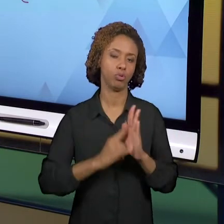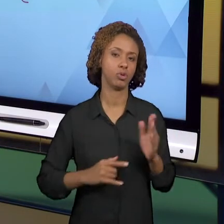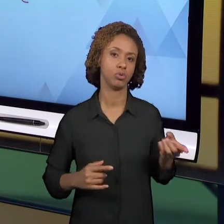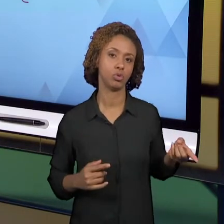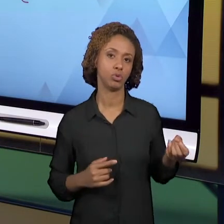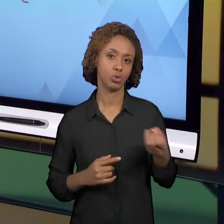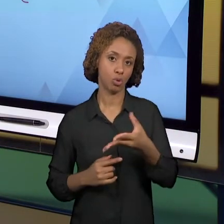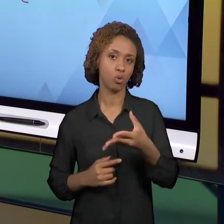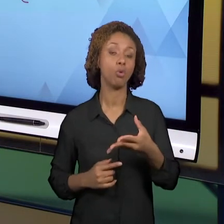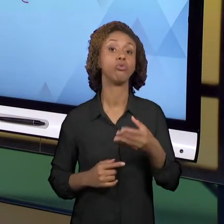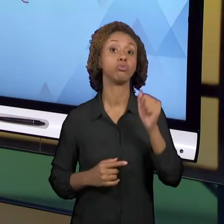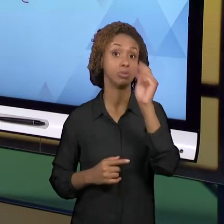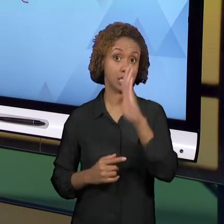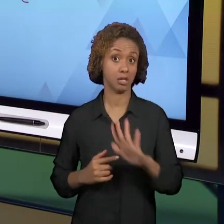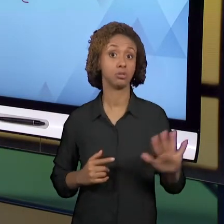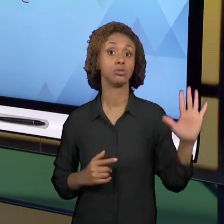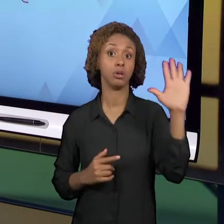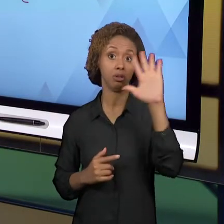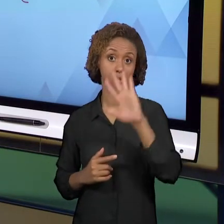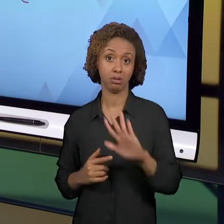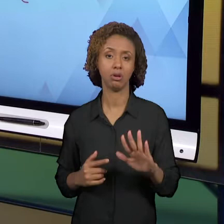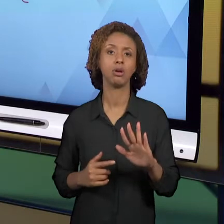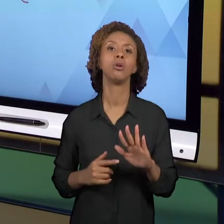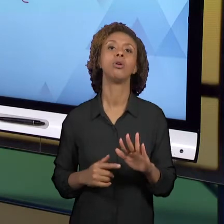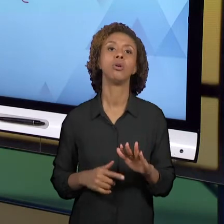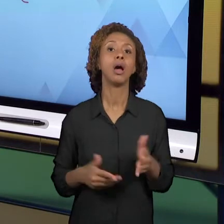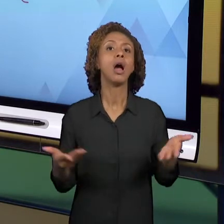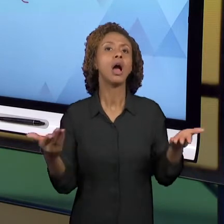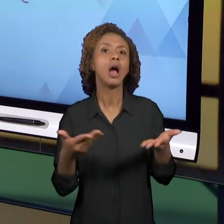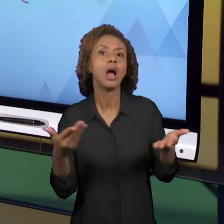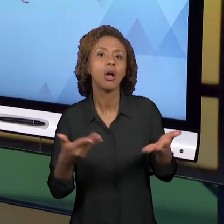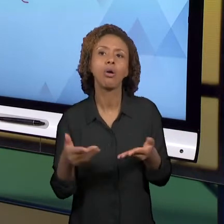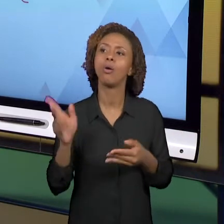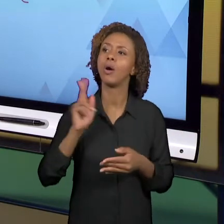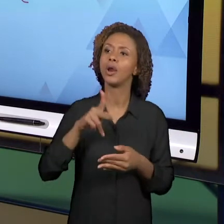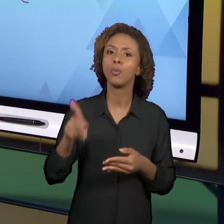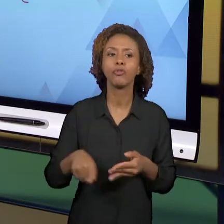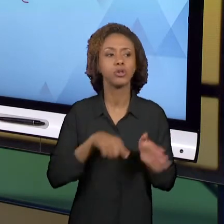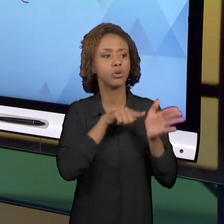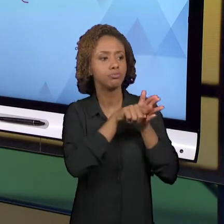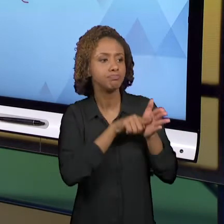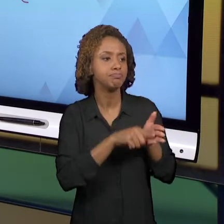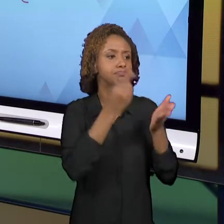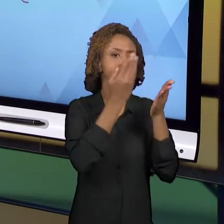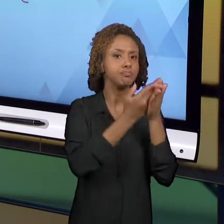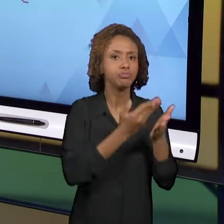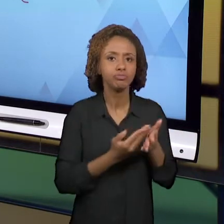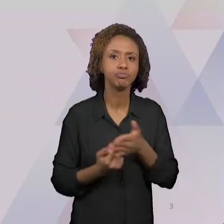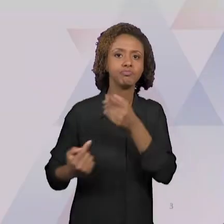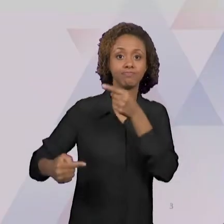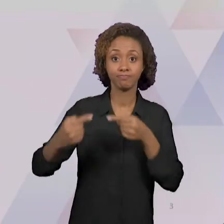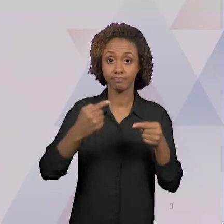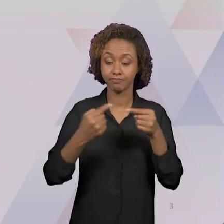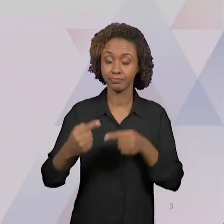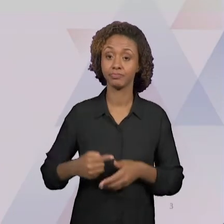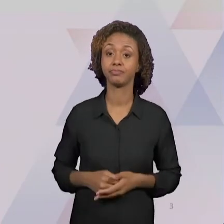NACIONAL QUE ESTÁ SENDO ESTUDADA, AGORA, PELOS PROFESSORES, ESTÁ SENDO DISCUTIDA E O LER E